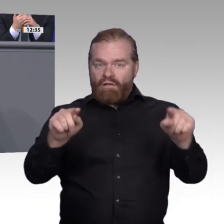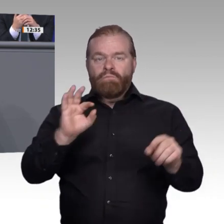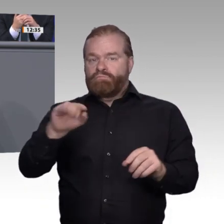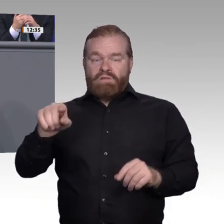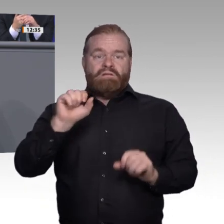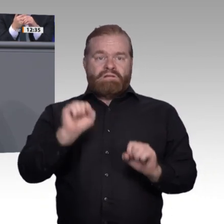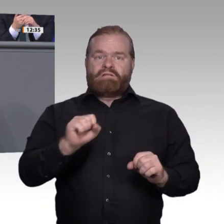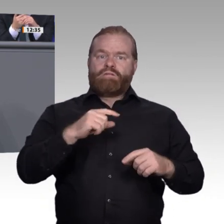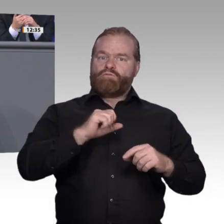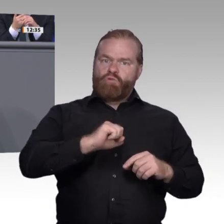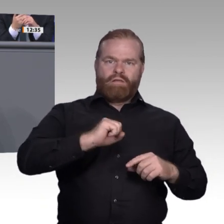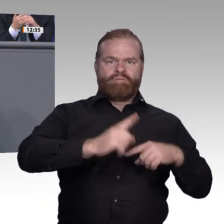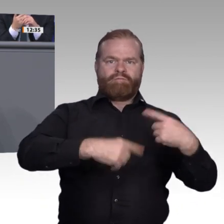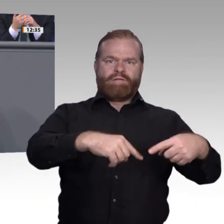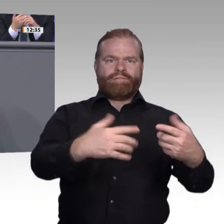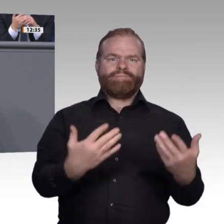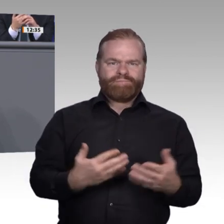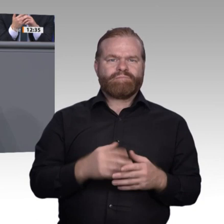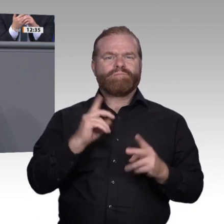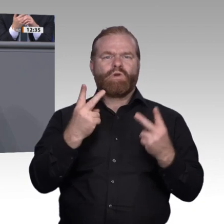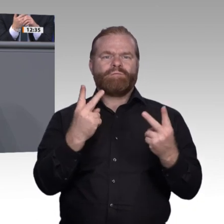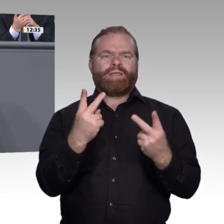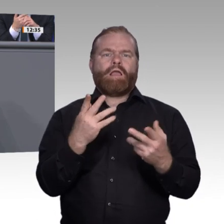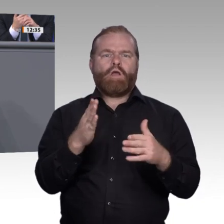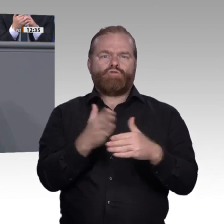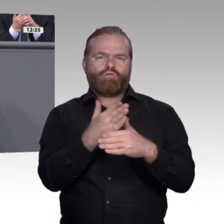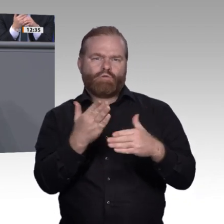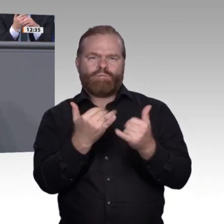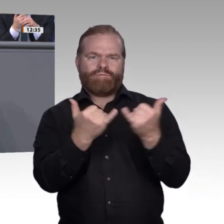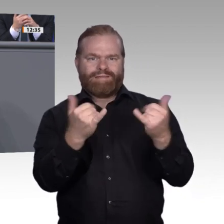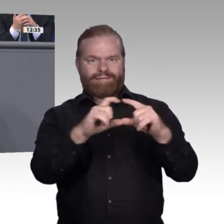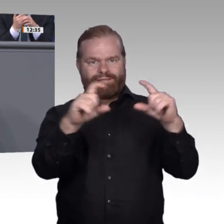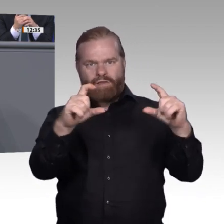dann reden wir über die Vernetzung programmierter Systeme, dann reden wir auf einmal über